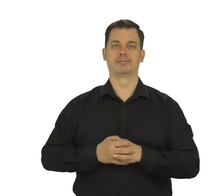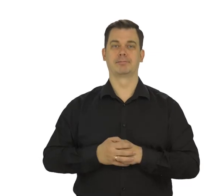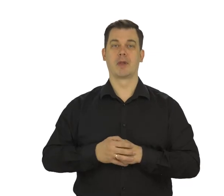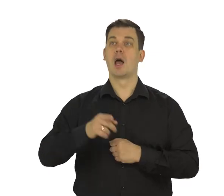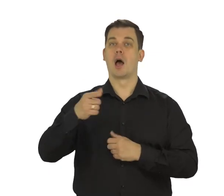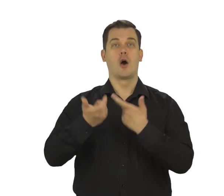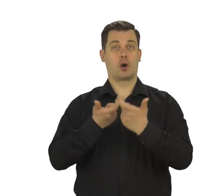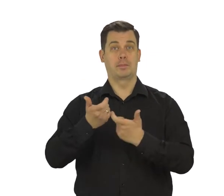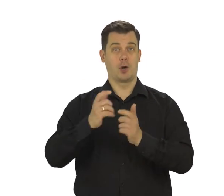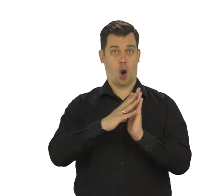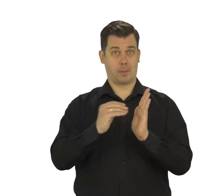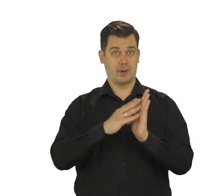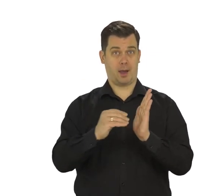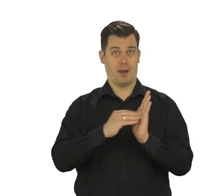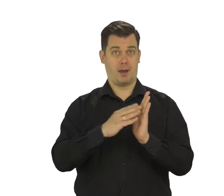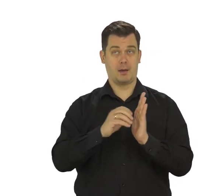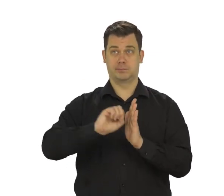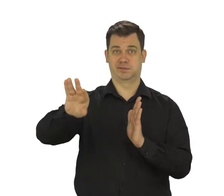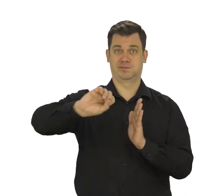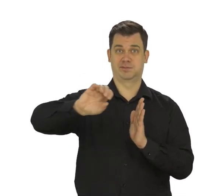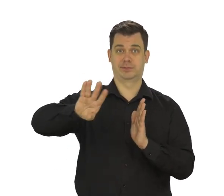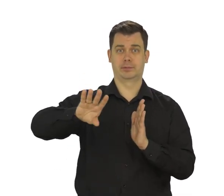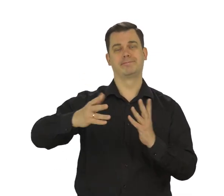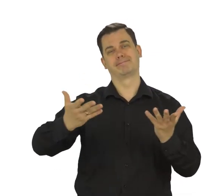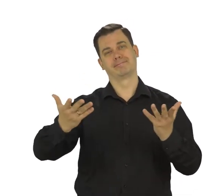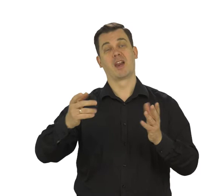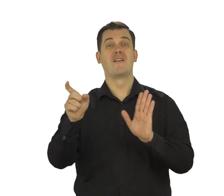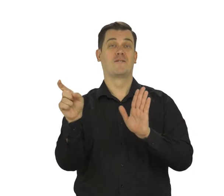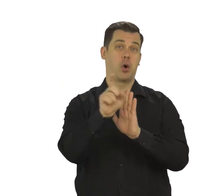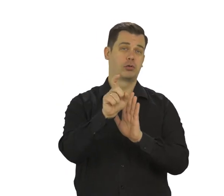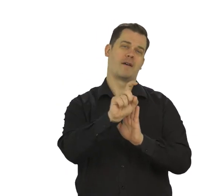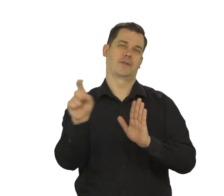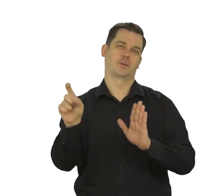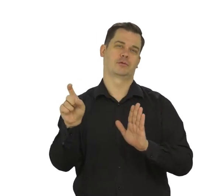Opcję tworzenia kopii zapasowych Twoich danych możesz pozostawić włączoną.